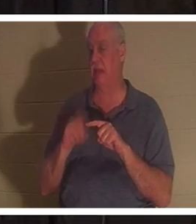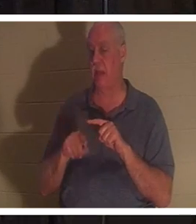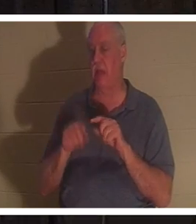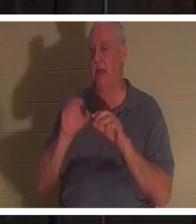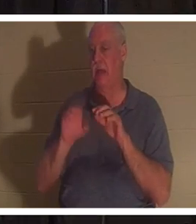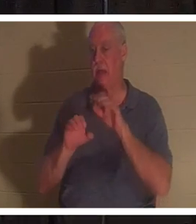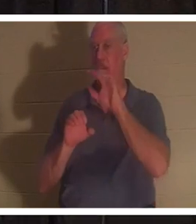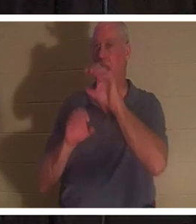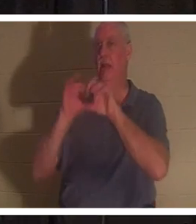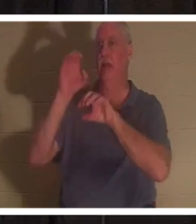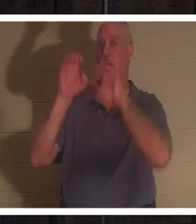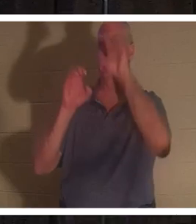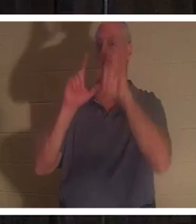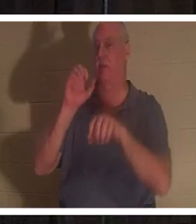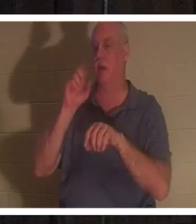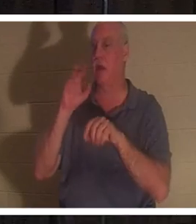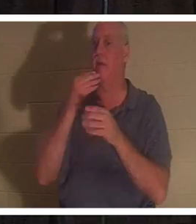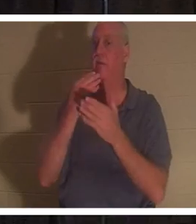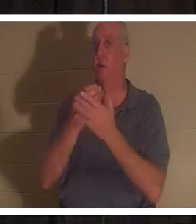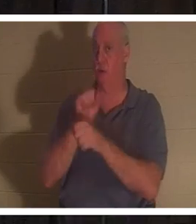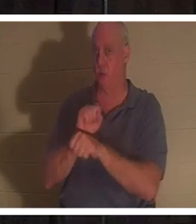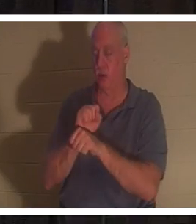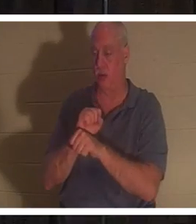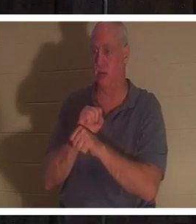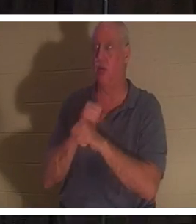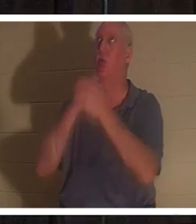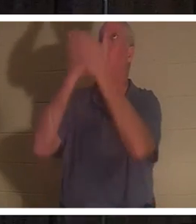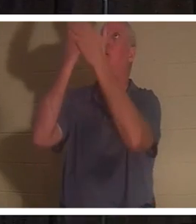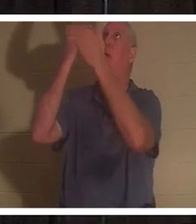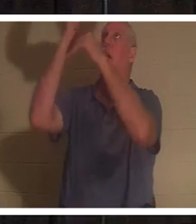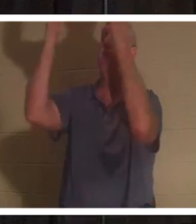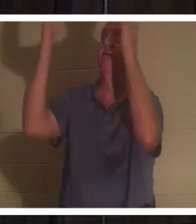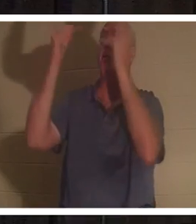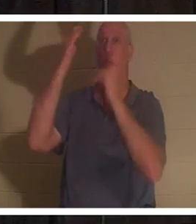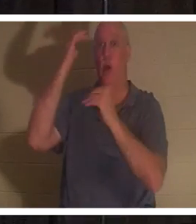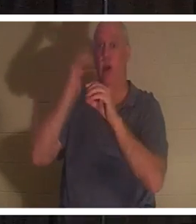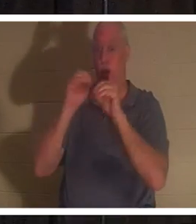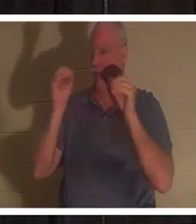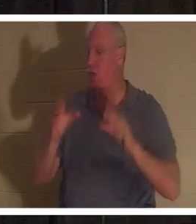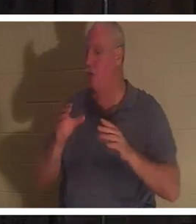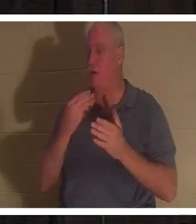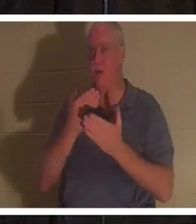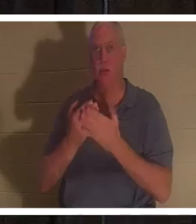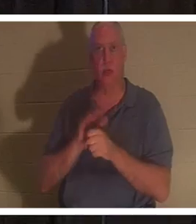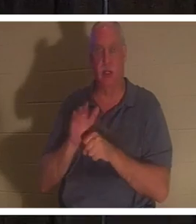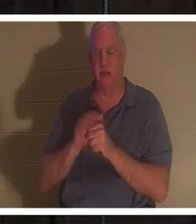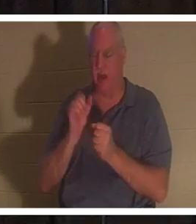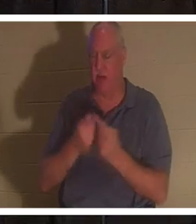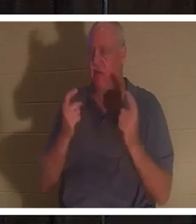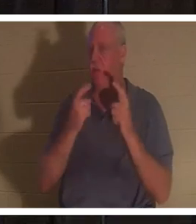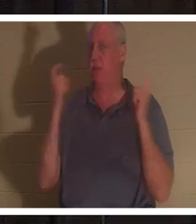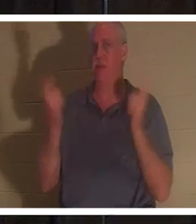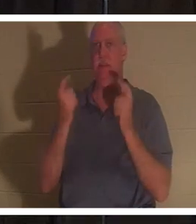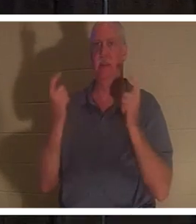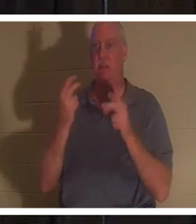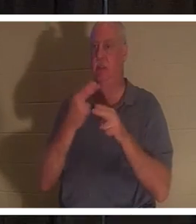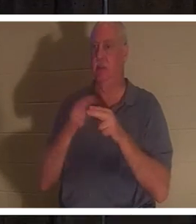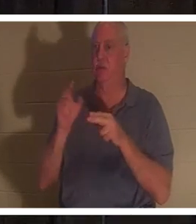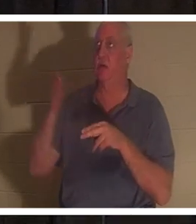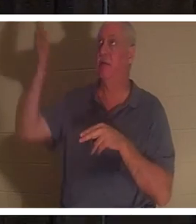私たちは誰も十分な善人ではないので、天国に行くための良い行いのはしごを登ることはできないということです。すべての人は罪を犯し、神の栄光を得ることができませんでした。しかし、神は